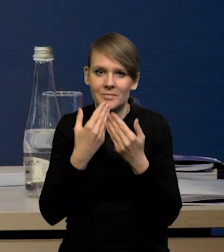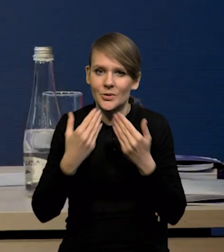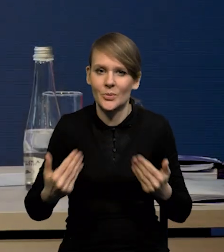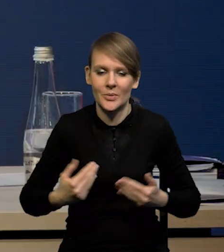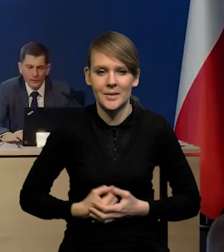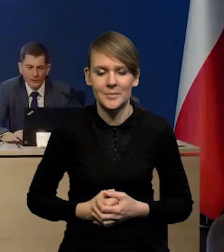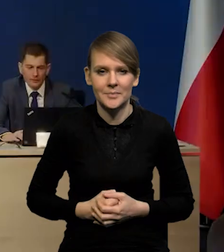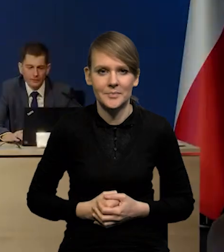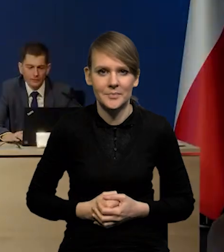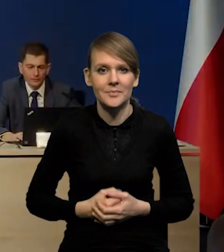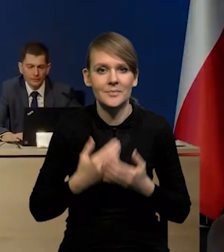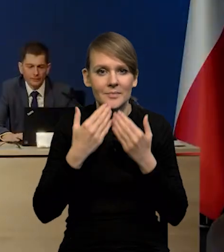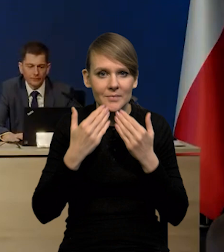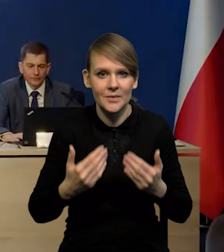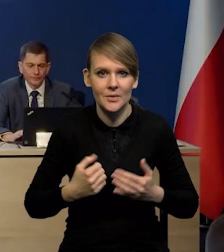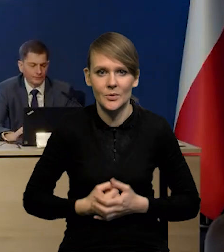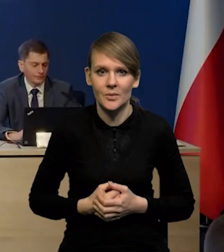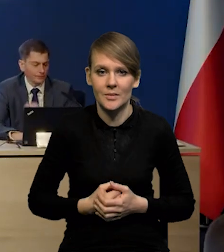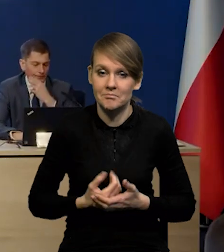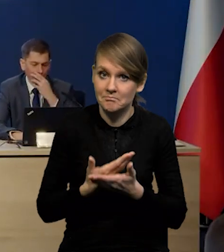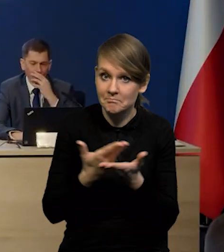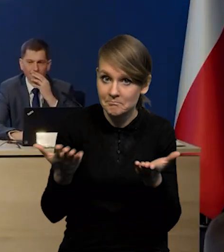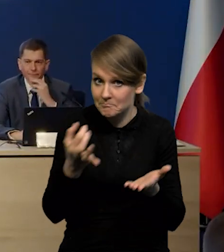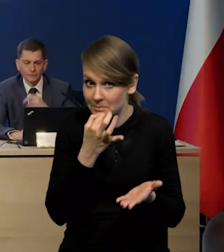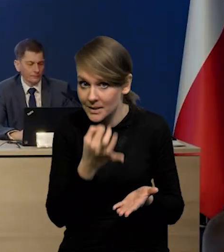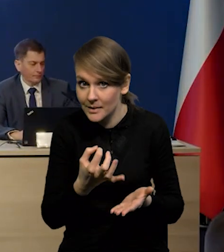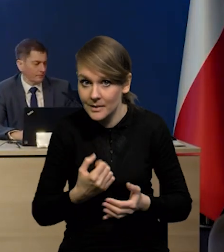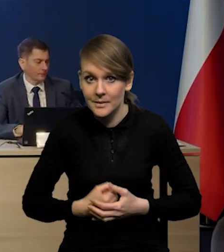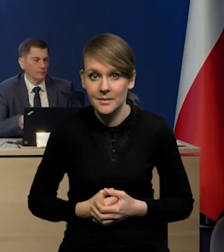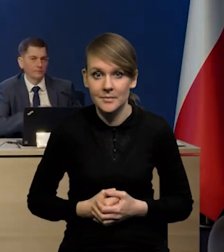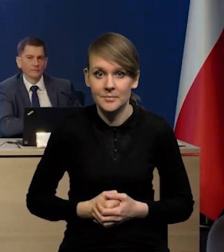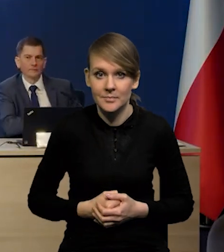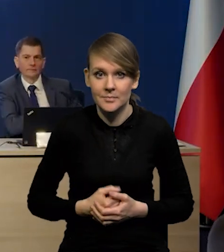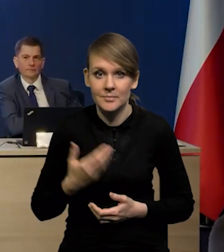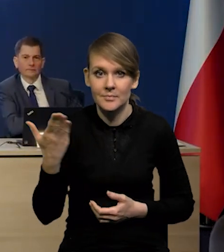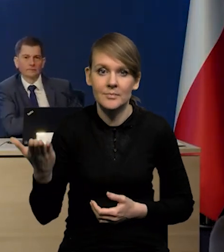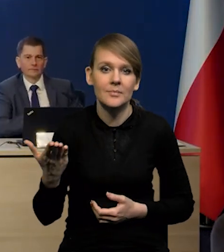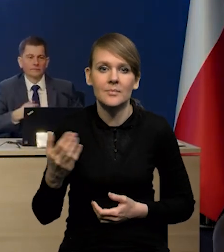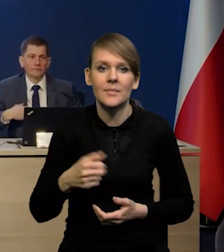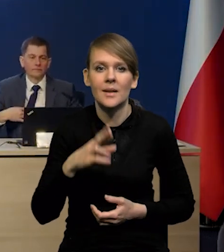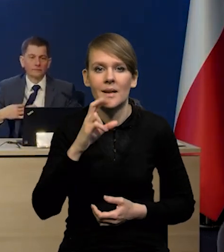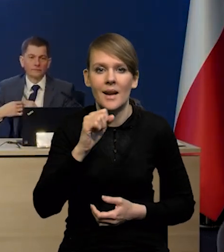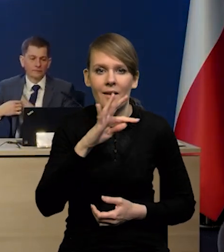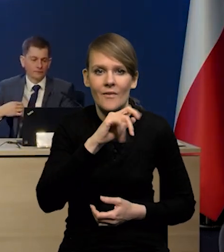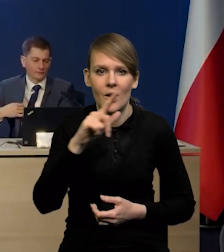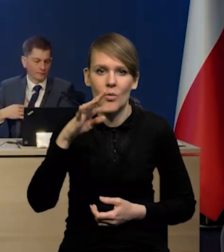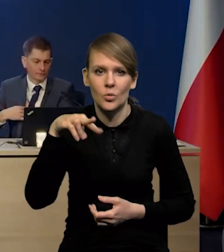Dziękuję bardzo. Bardzo proszę. Mają Państwo jakieś pytania? Bardzo proszę. Pan redaktor Rafał Tuszyński.